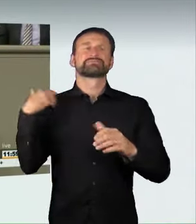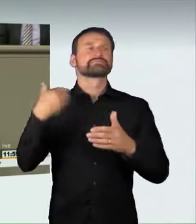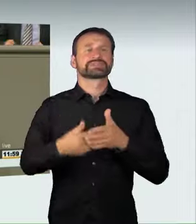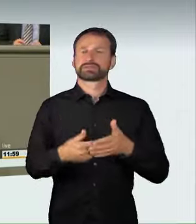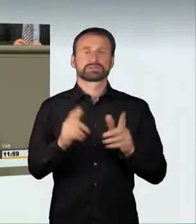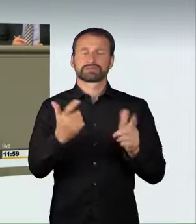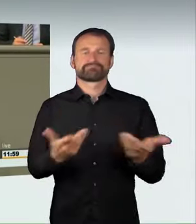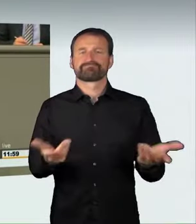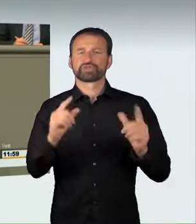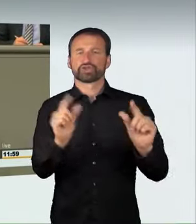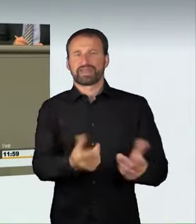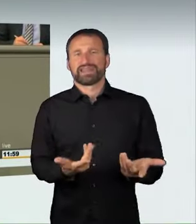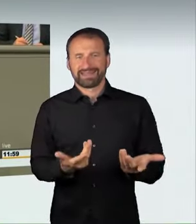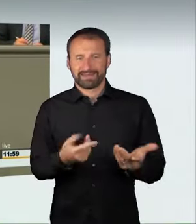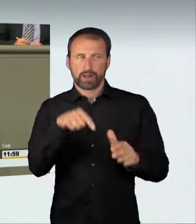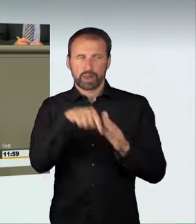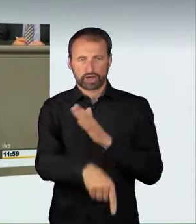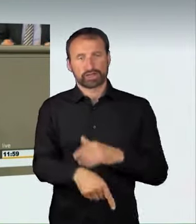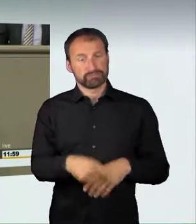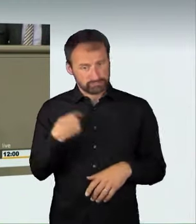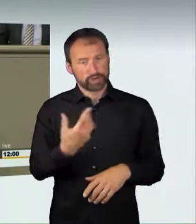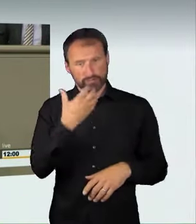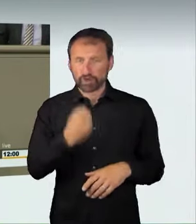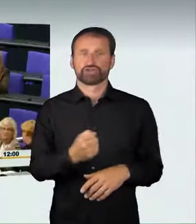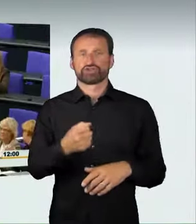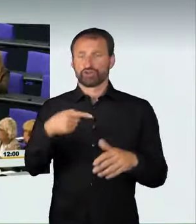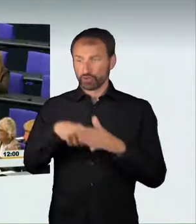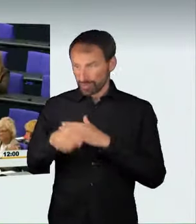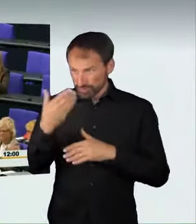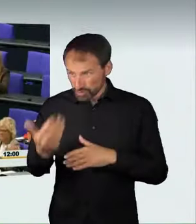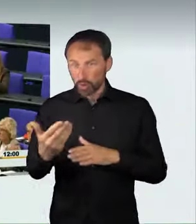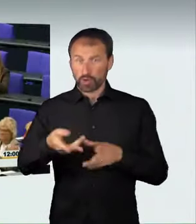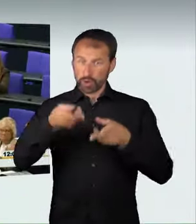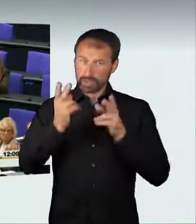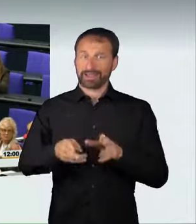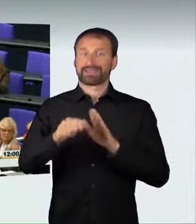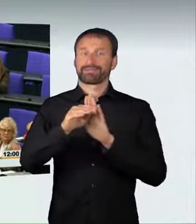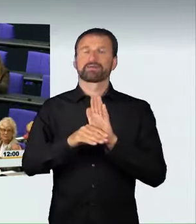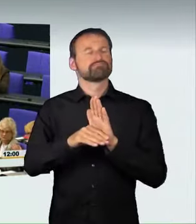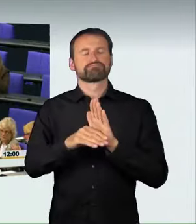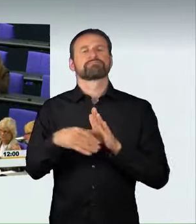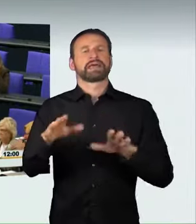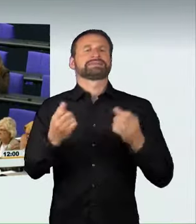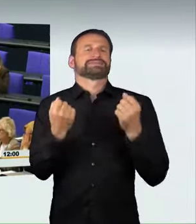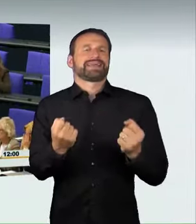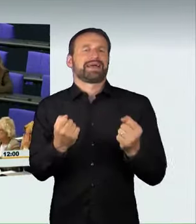für mehr Sicherheit im Straßenverkehr sorgen. Vielen Dank. (Applaus)